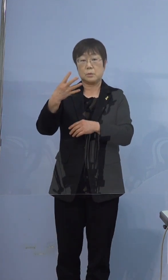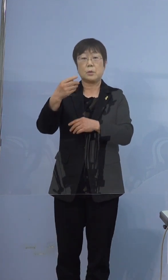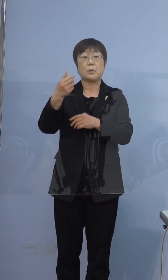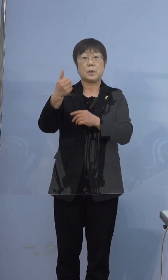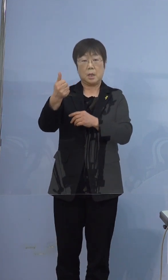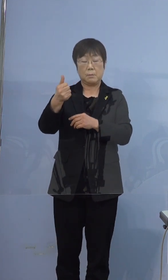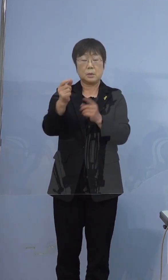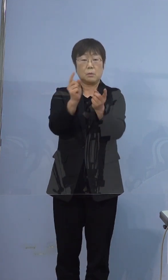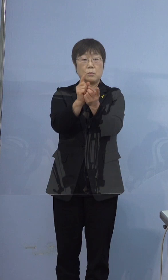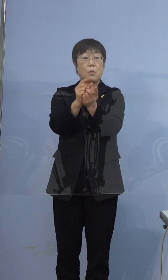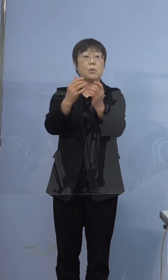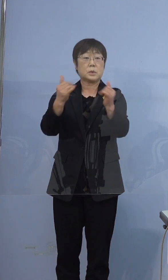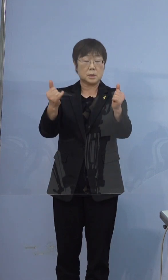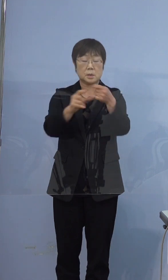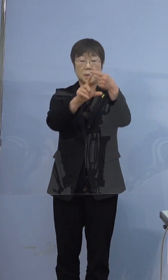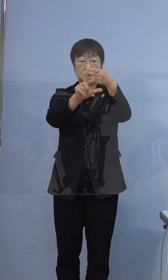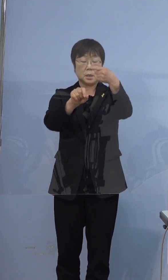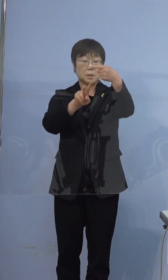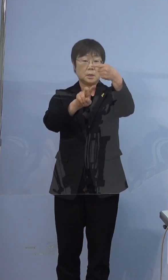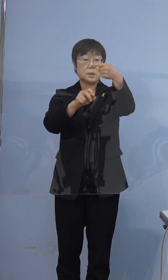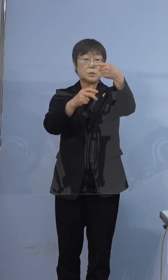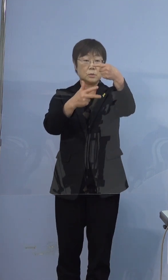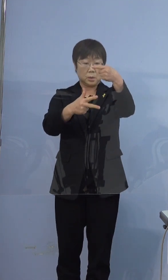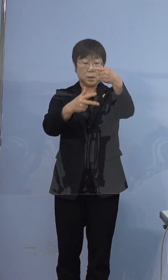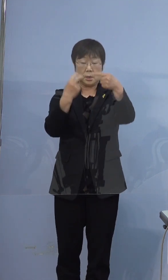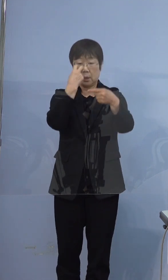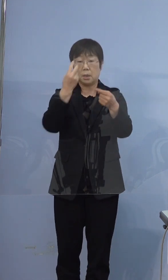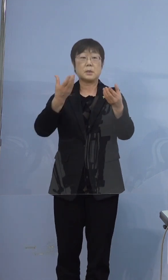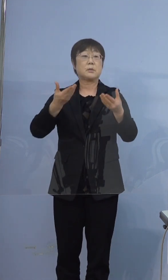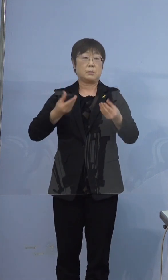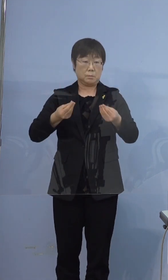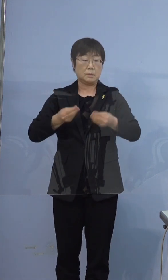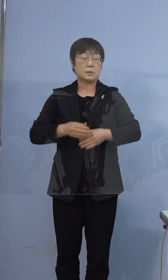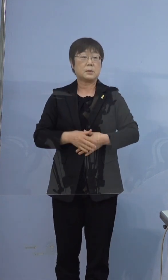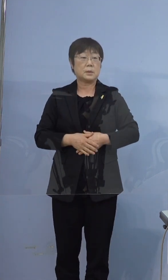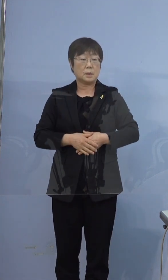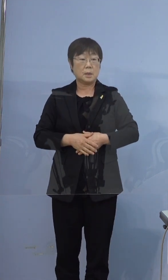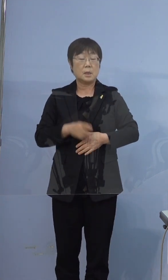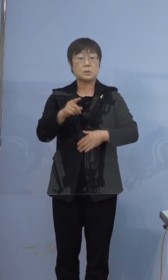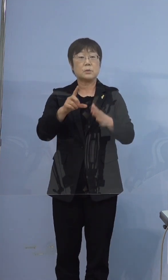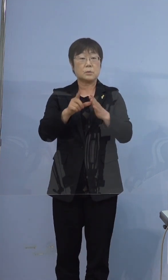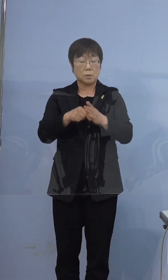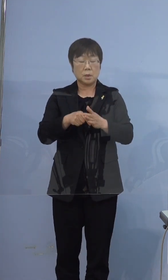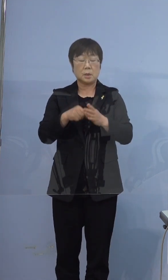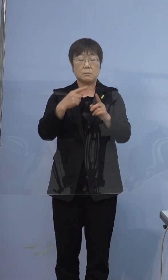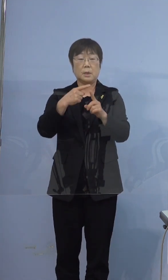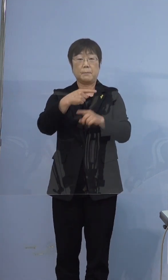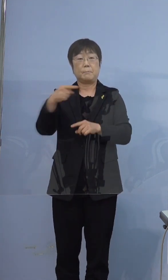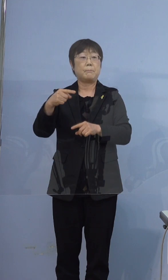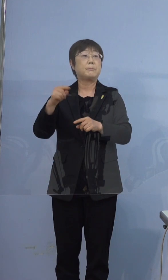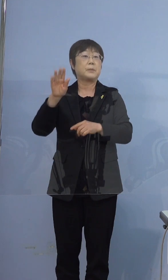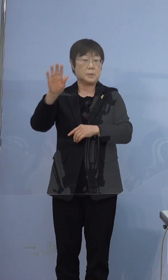1月27日に検査をしてこの際 陰性でございました